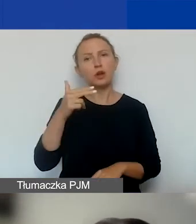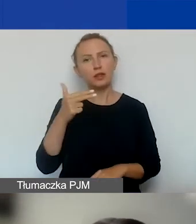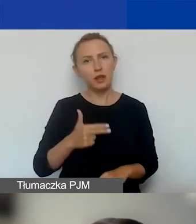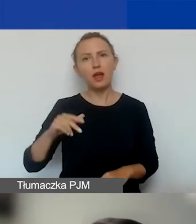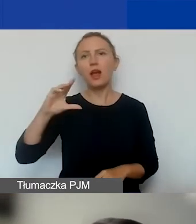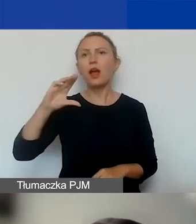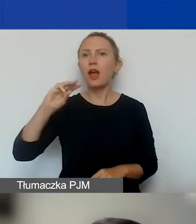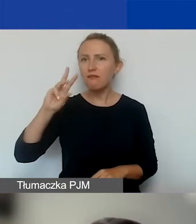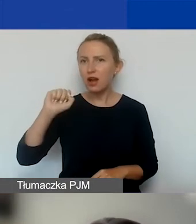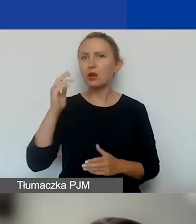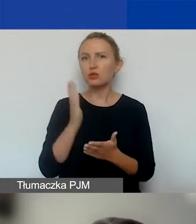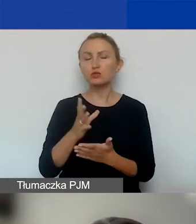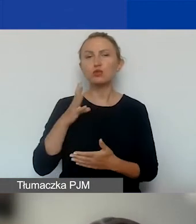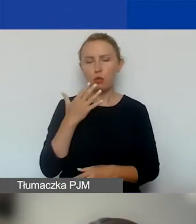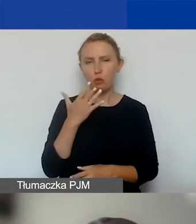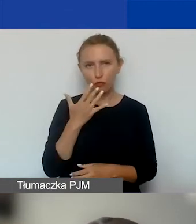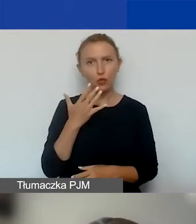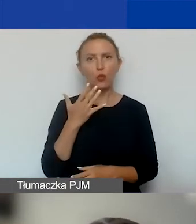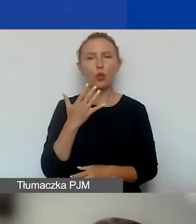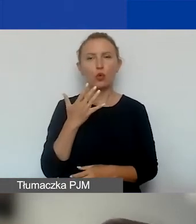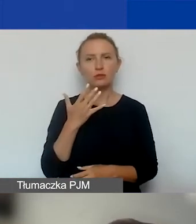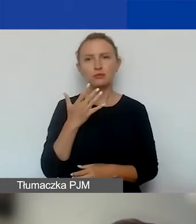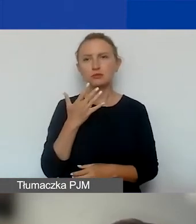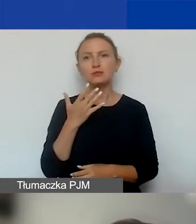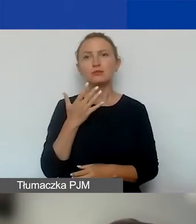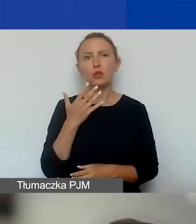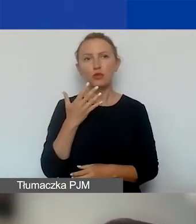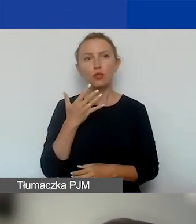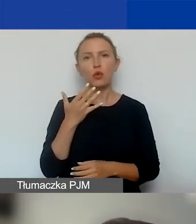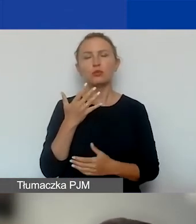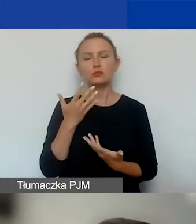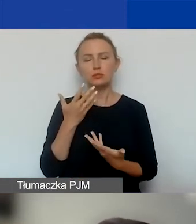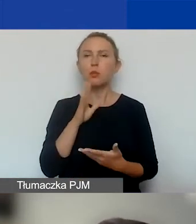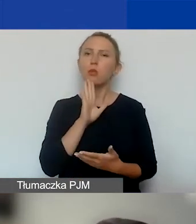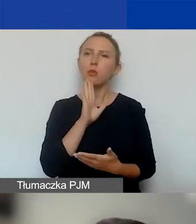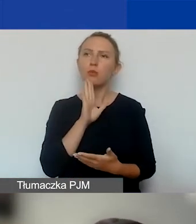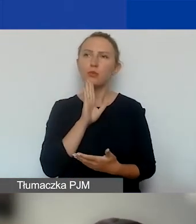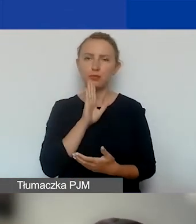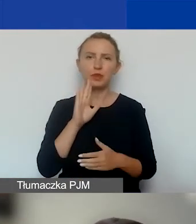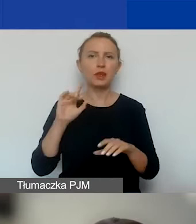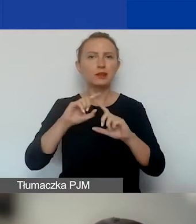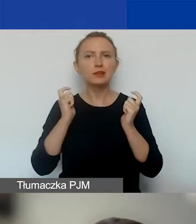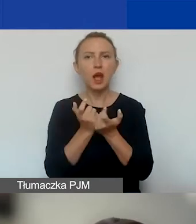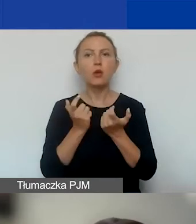Ewa już mówiła o tym pod kątem całych projektów interwencyjnych.